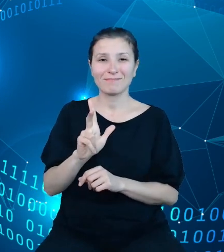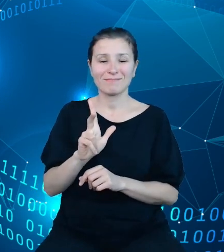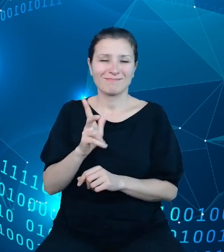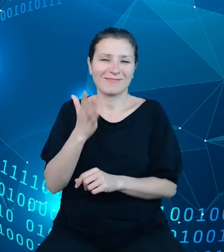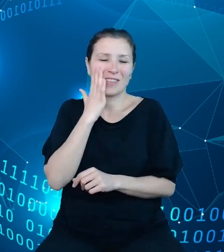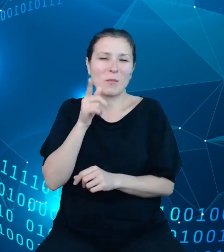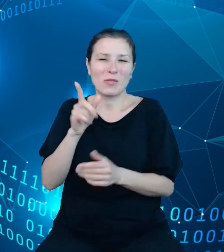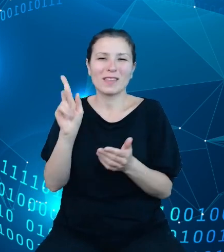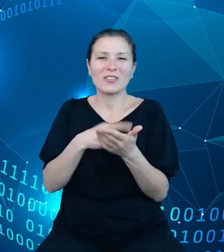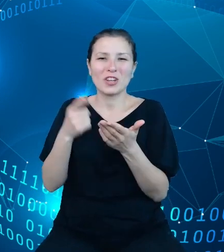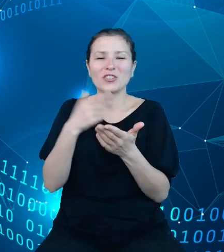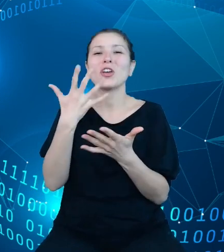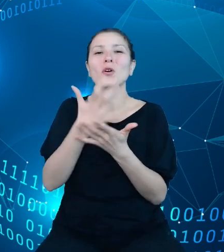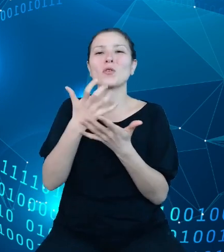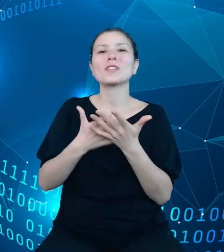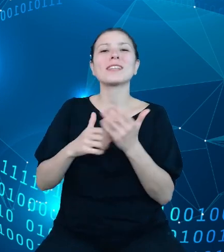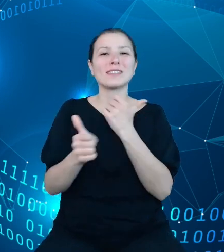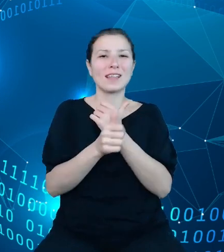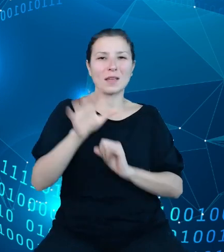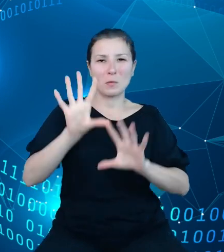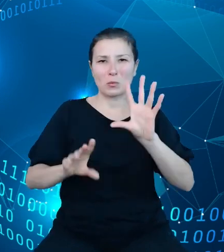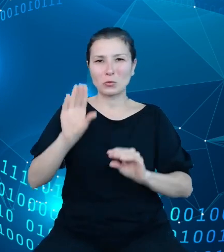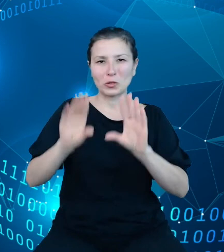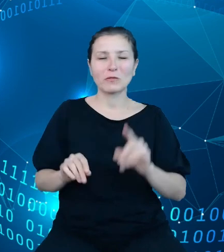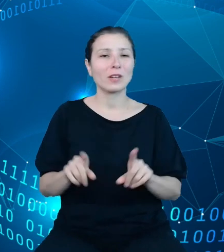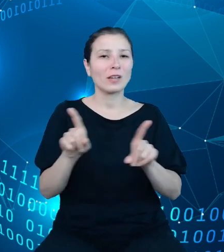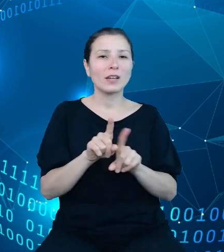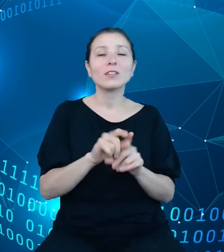danych budżetowych oraz poszczególne departamenty Ministerstwa Finansów,